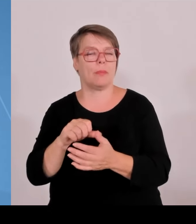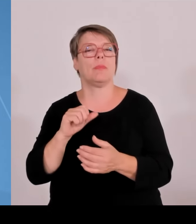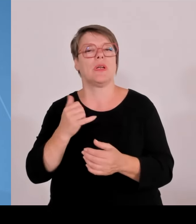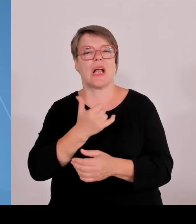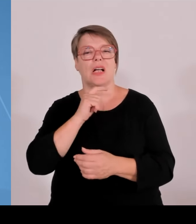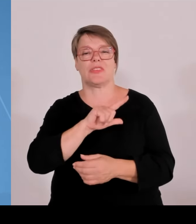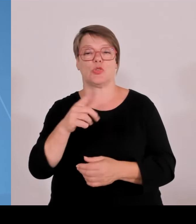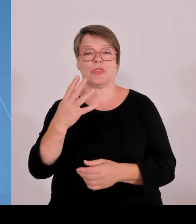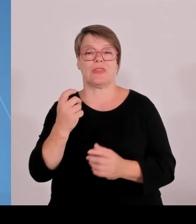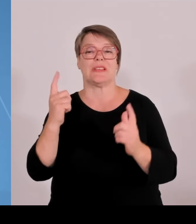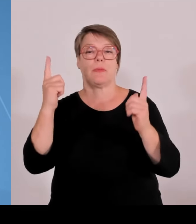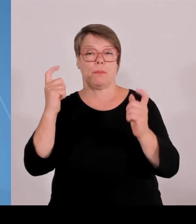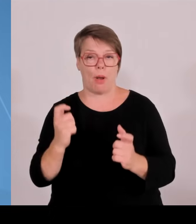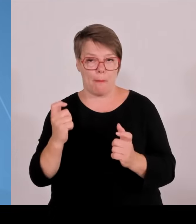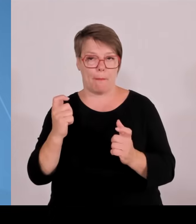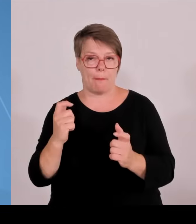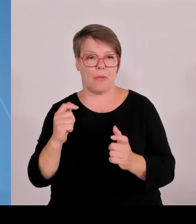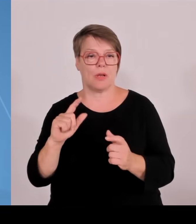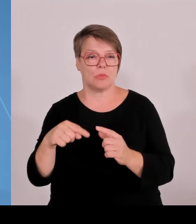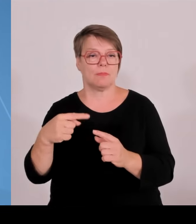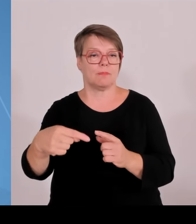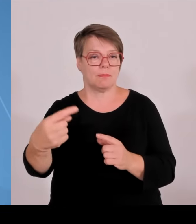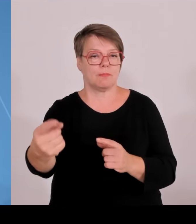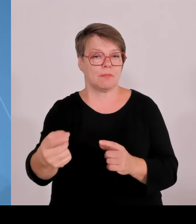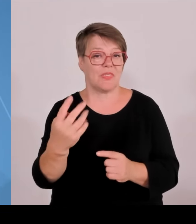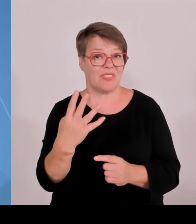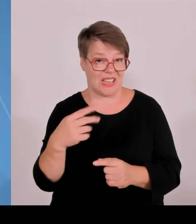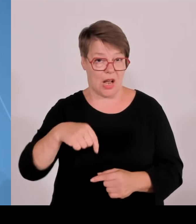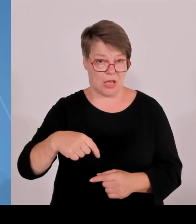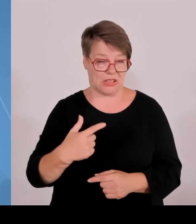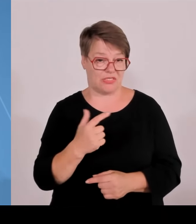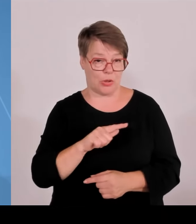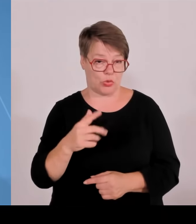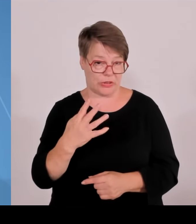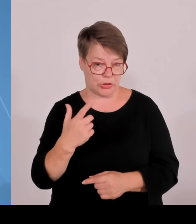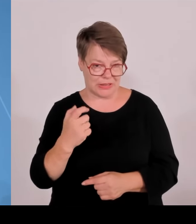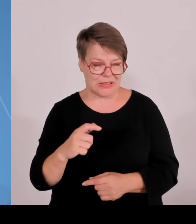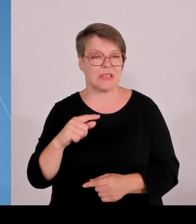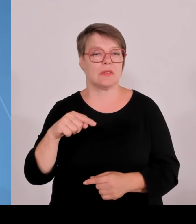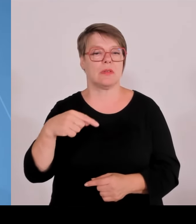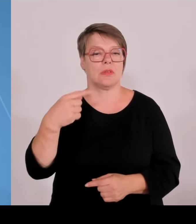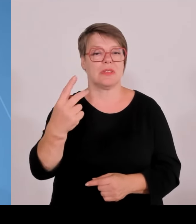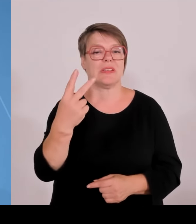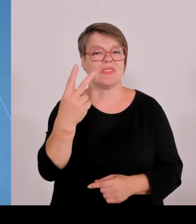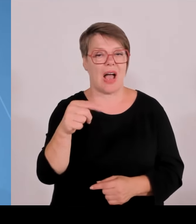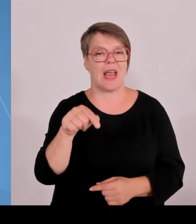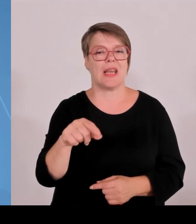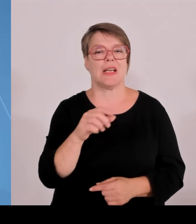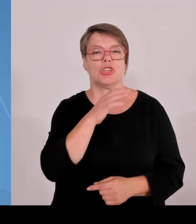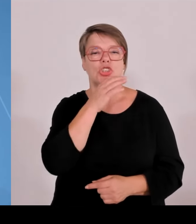Freilassing Berchtesgadener Land ist dabei mit dem Thema Baubiologie und gesundheit. Hier ist die